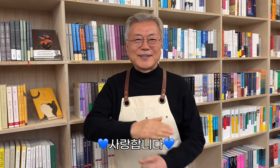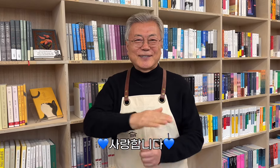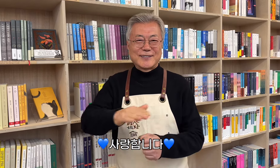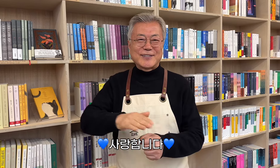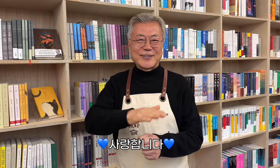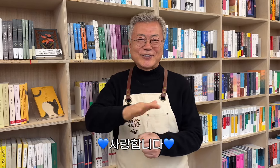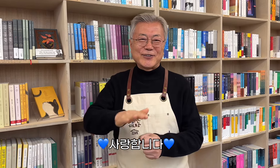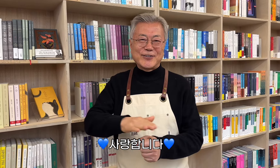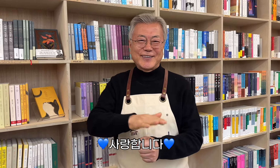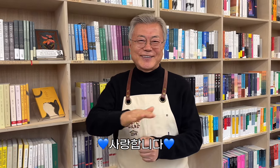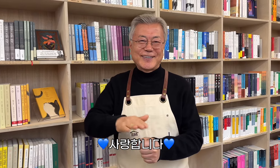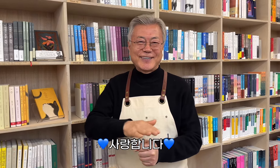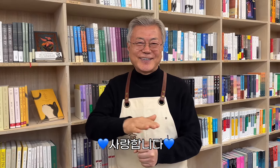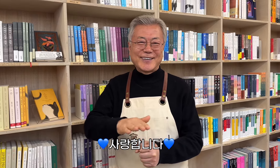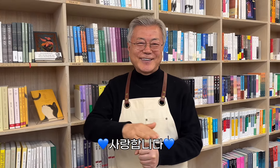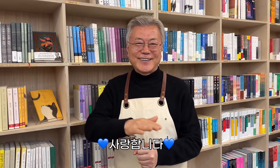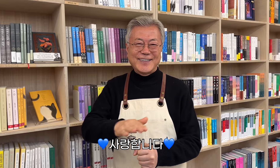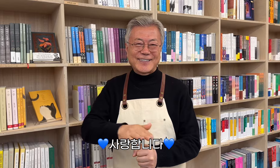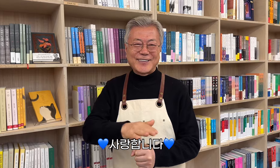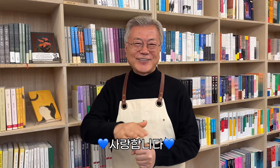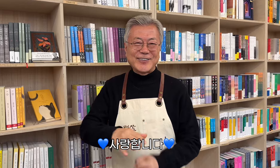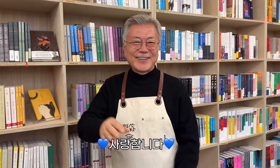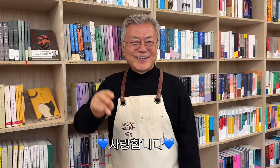💙 Ich liebe euch 💙